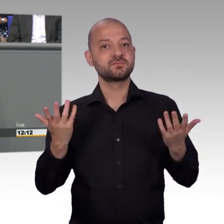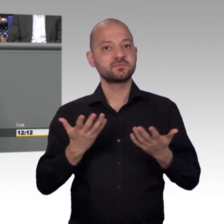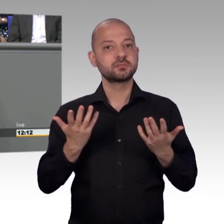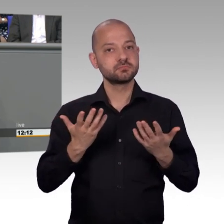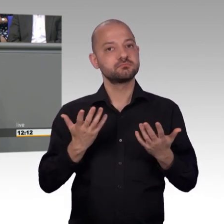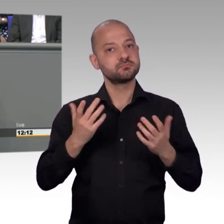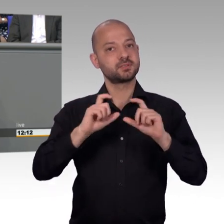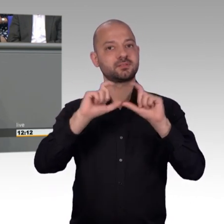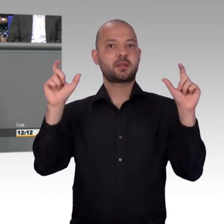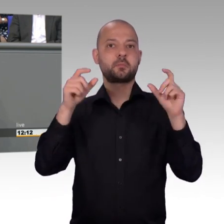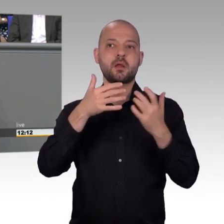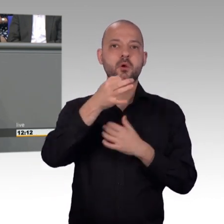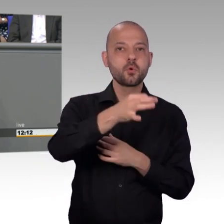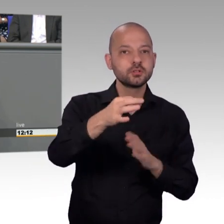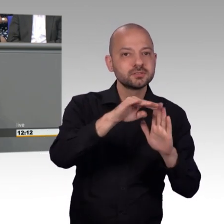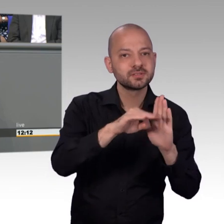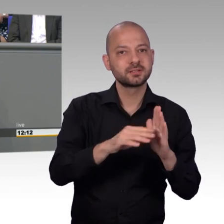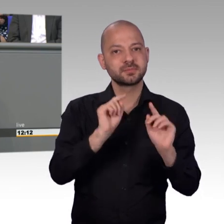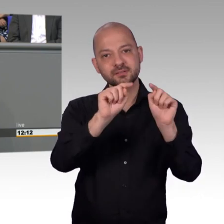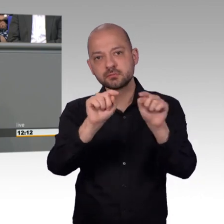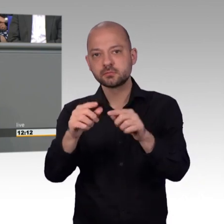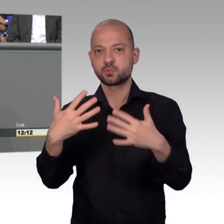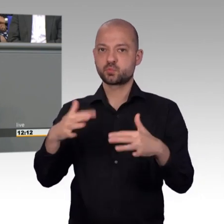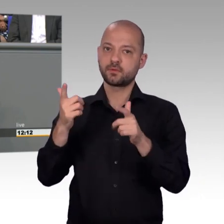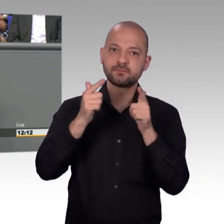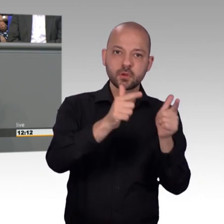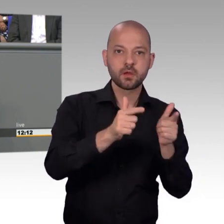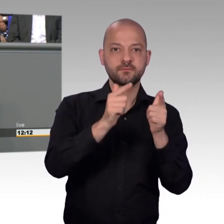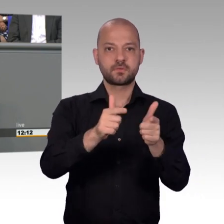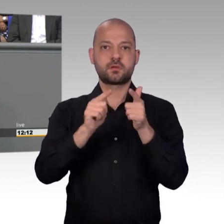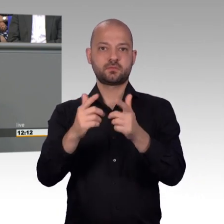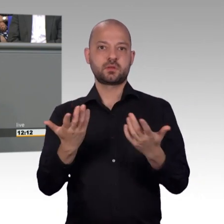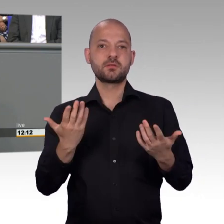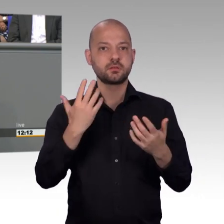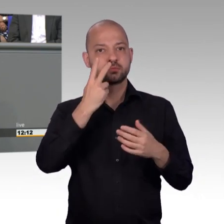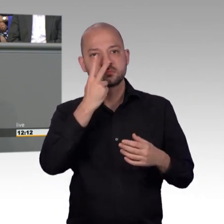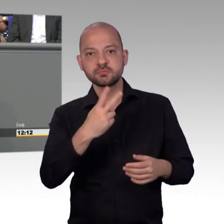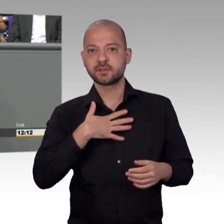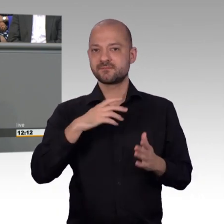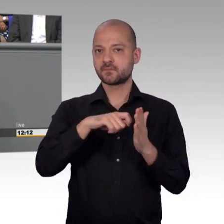kein Gesetz ändern kann deswegen, aber wir können zumindest die Damen und Herren Staatssekretäre mal am Mittwoch früh um halb acht